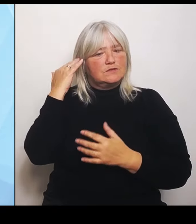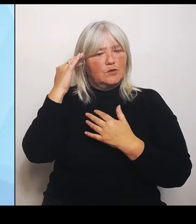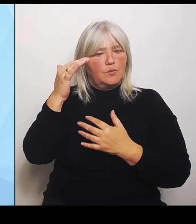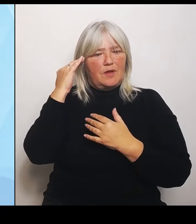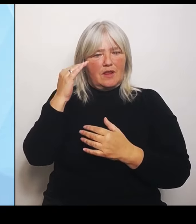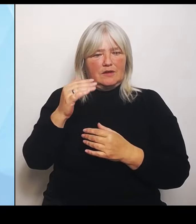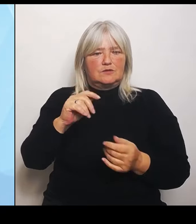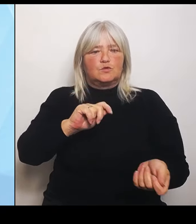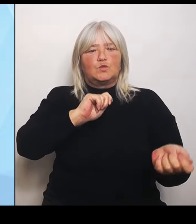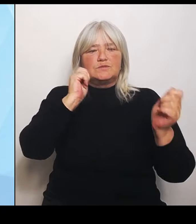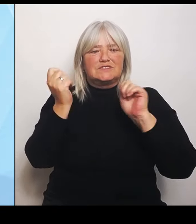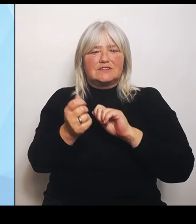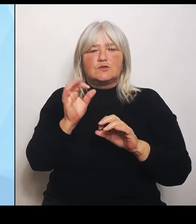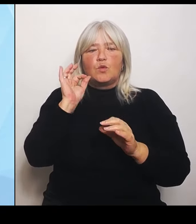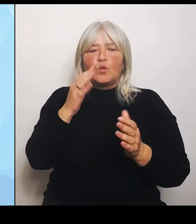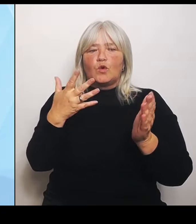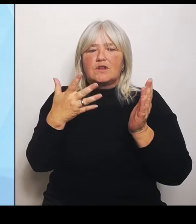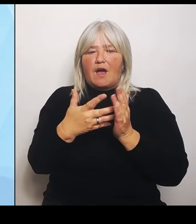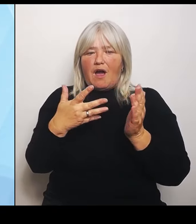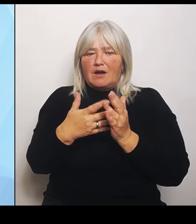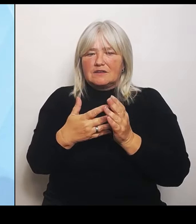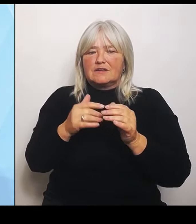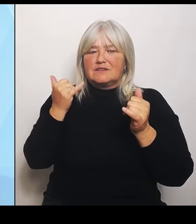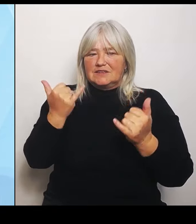Drittens haben wir die Leitplanken für die Schlüsselbereiche.